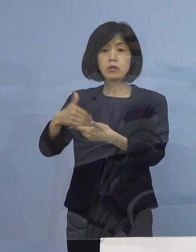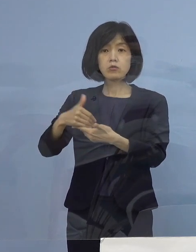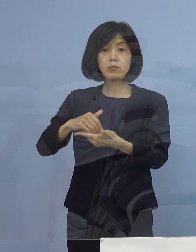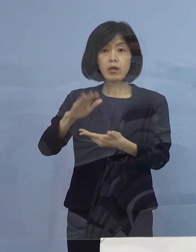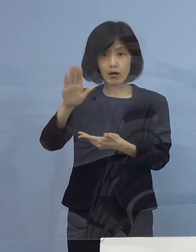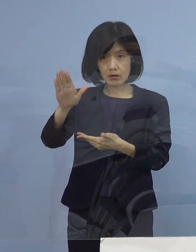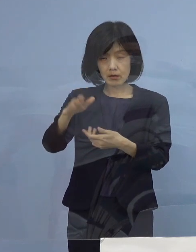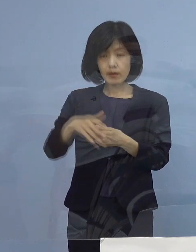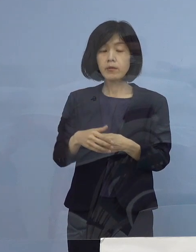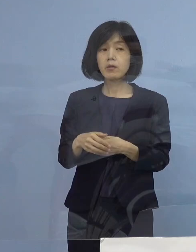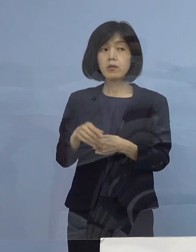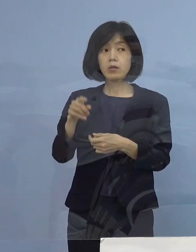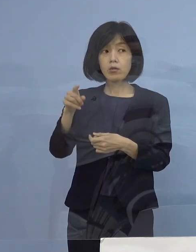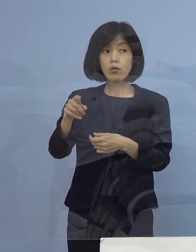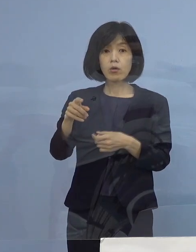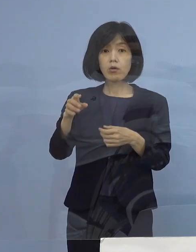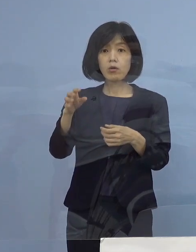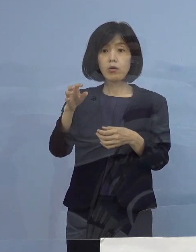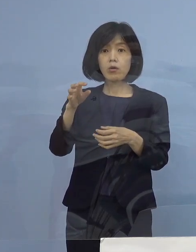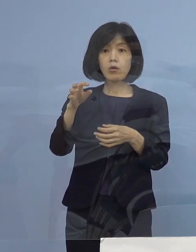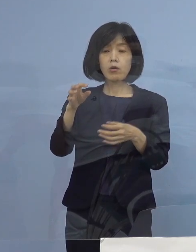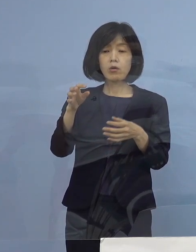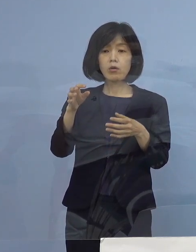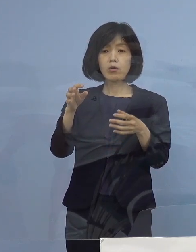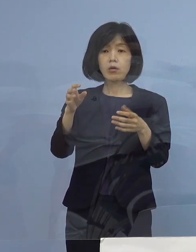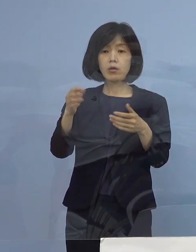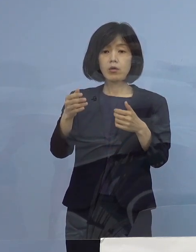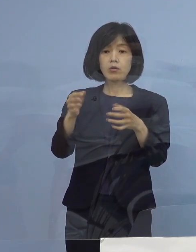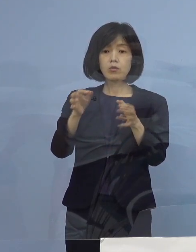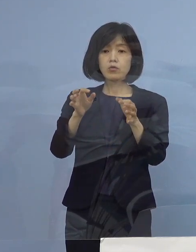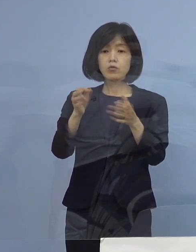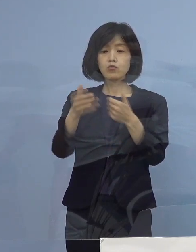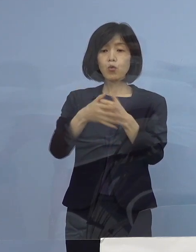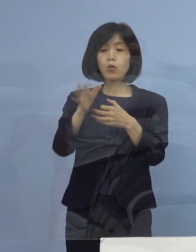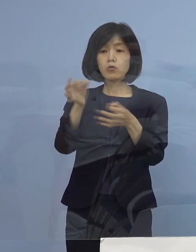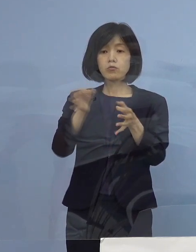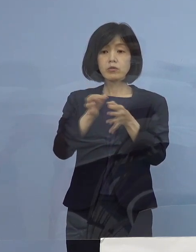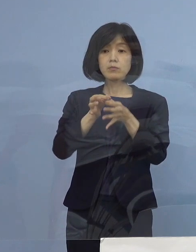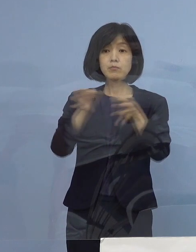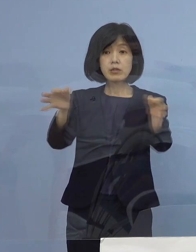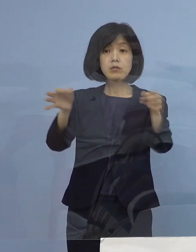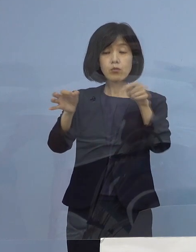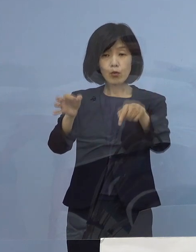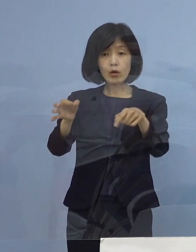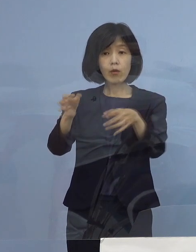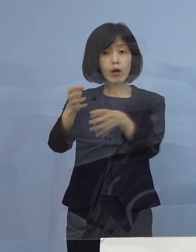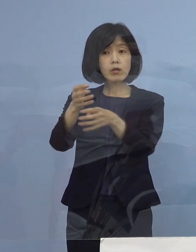これは お金が振り込まれるのは 大体申し込みから5日後くらいになるのでしょうか